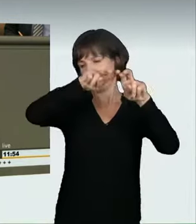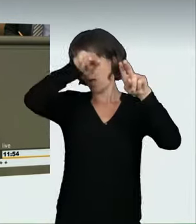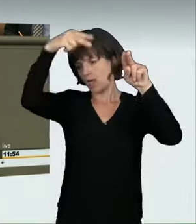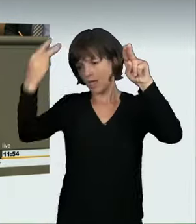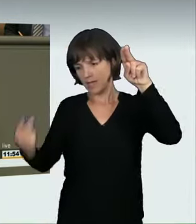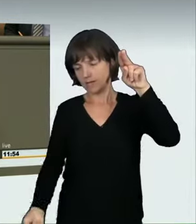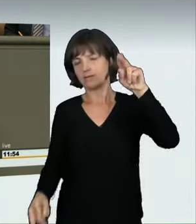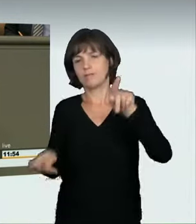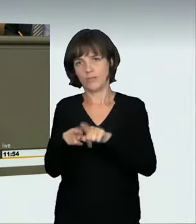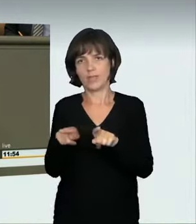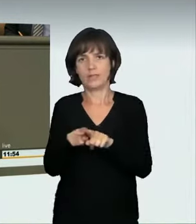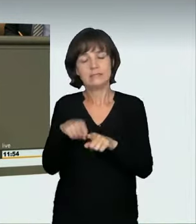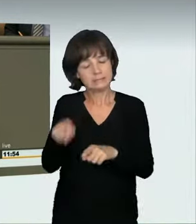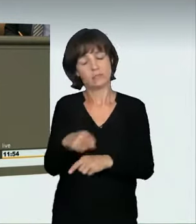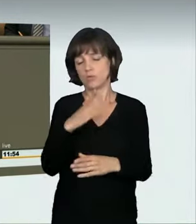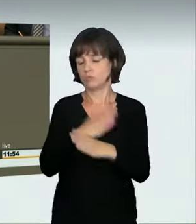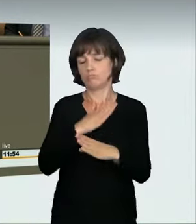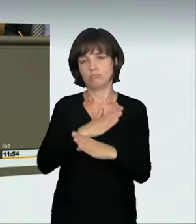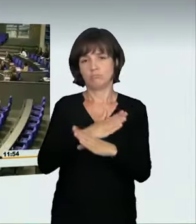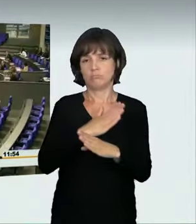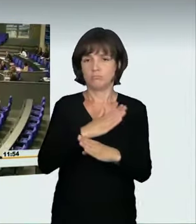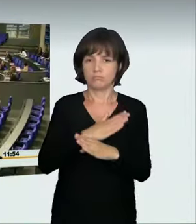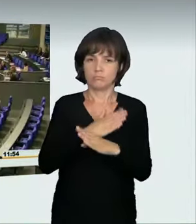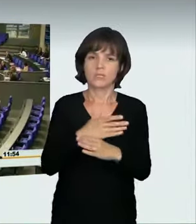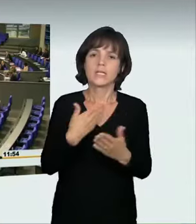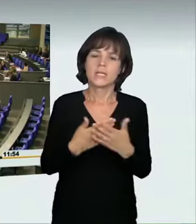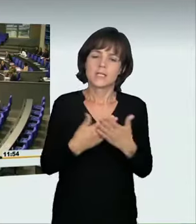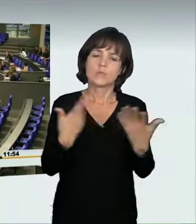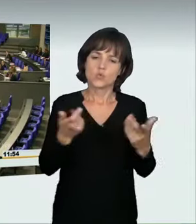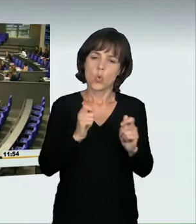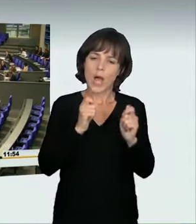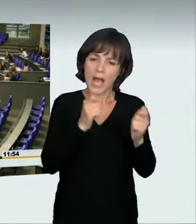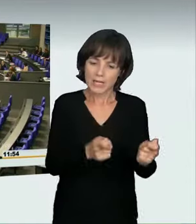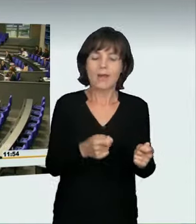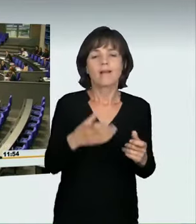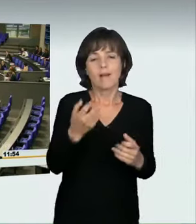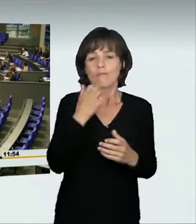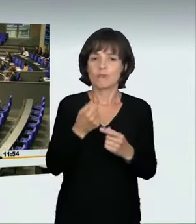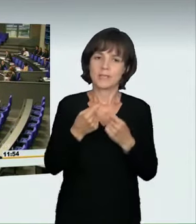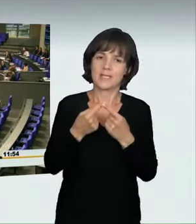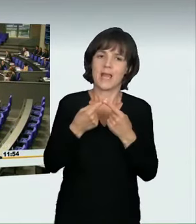Er ist besser als nichts; aber wir hätten uns einen anderen gewünscht. (Applaus)